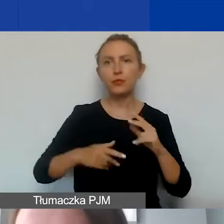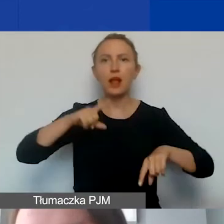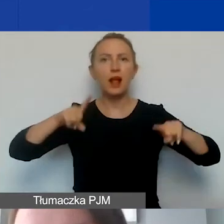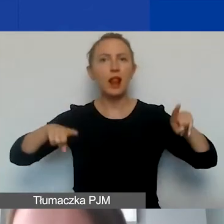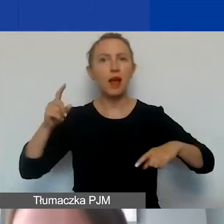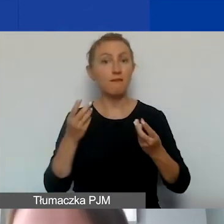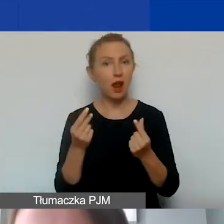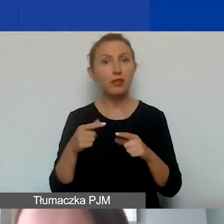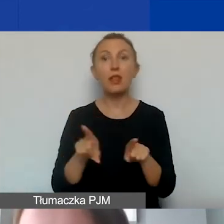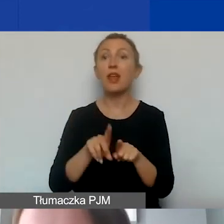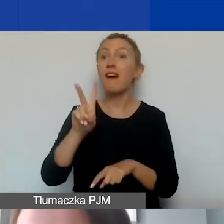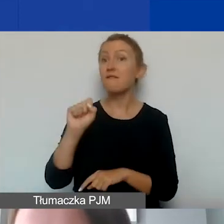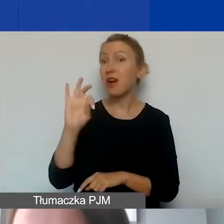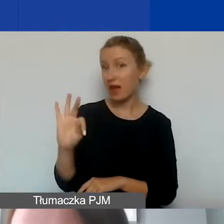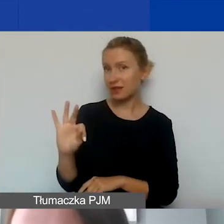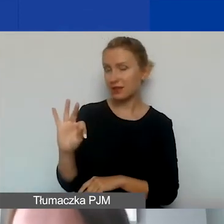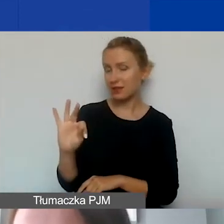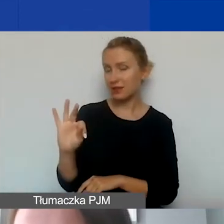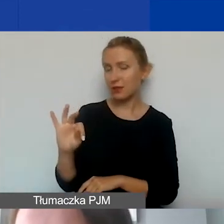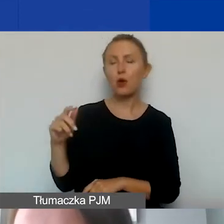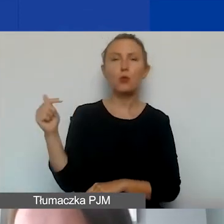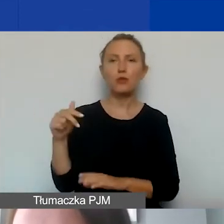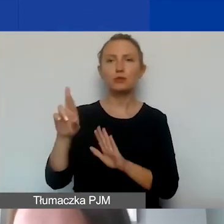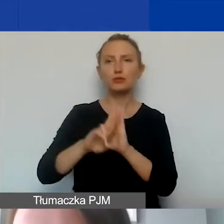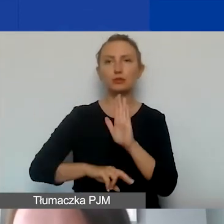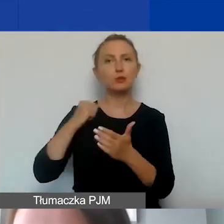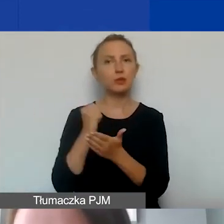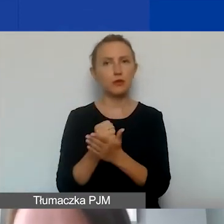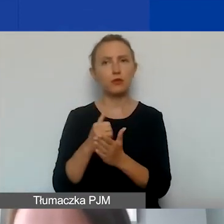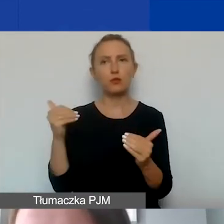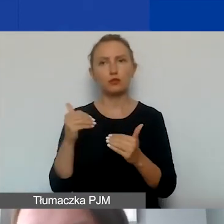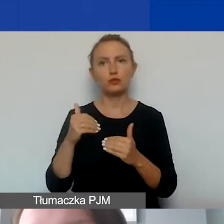a także VAT, który w świetle obowiązujących przepisów prawnych może być odzyskiwany.